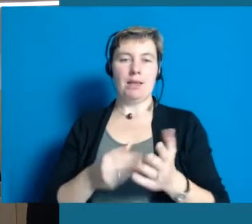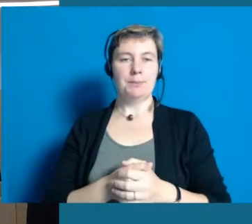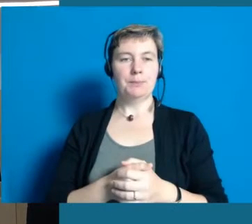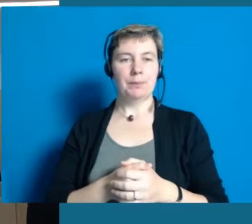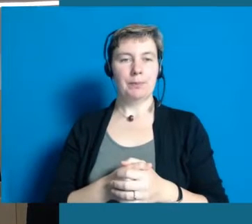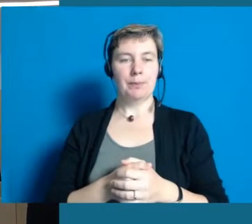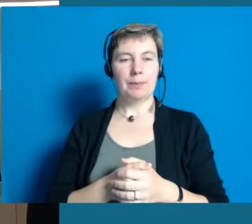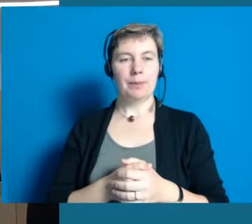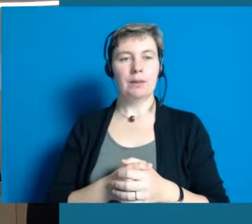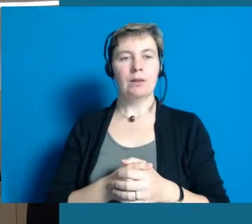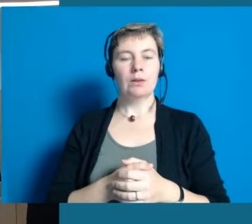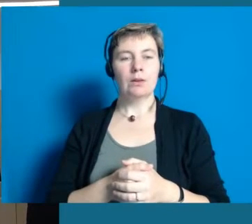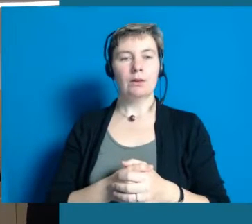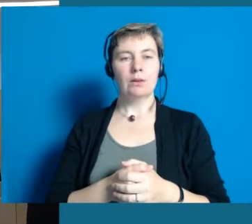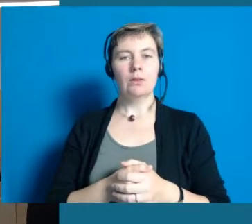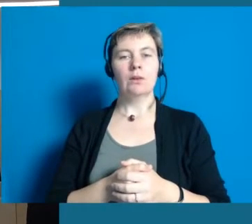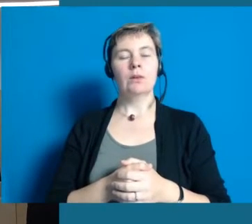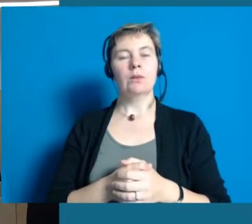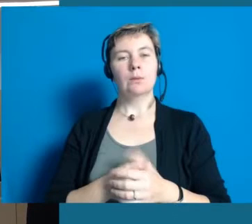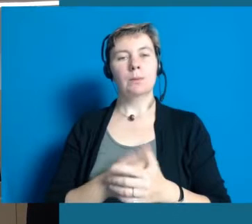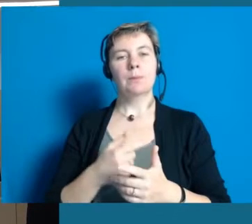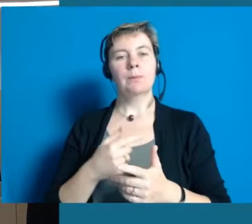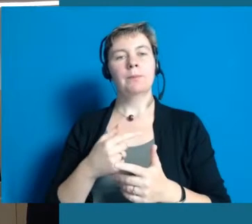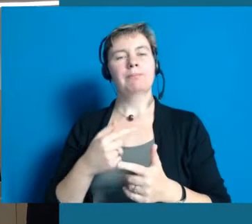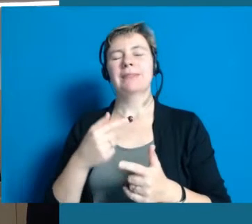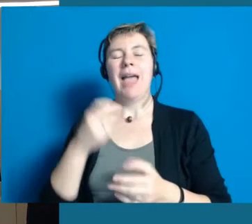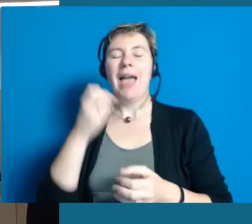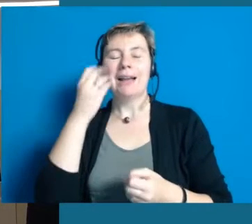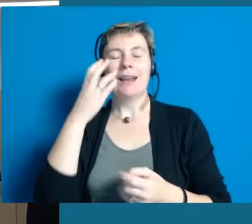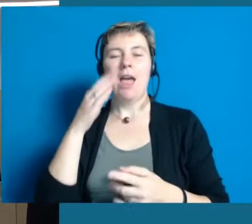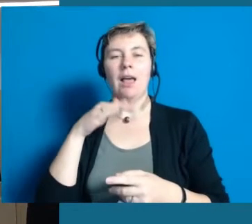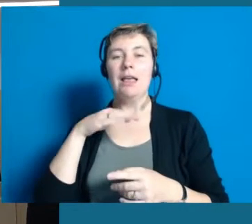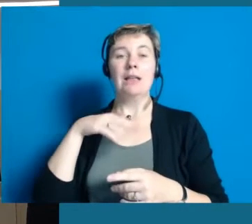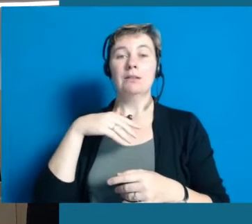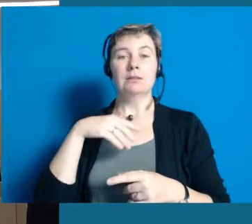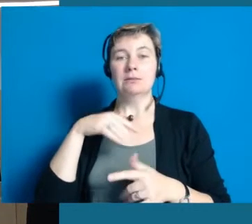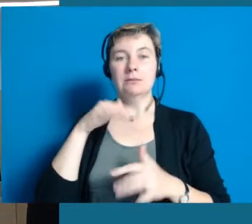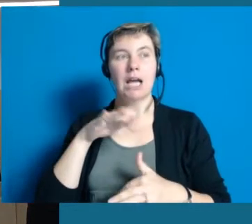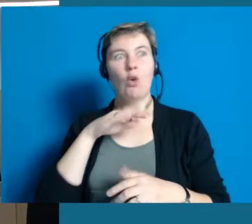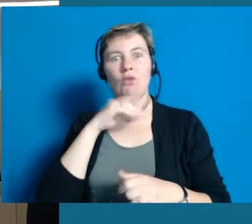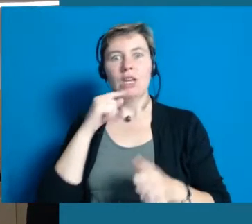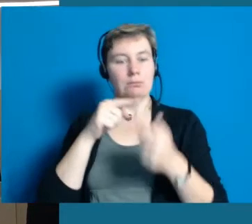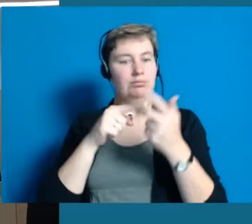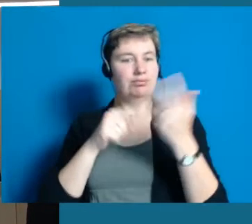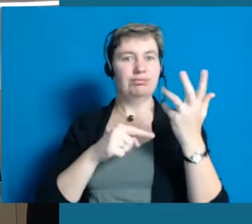die wir in Hochheim zur Zeit begonnen haben. Es gäbe noch ganz viele mehr, aber wir haben gemerkt,